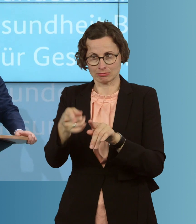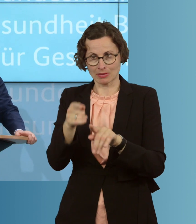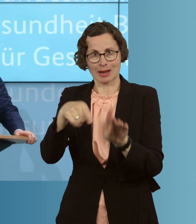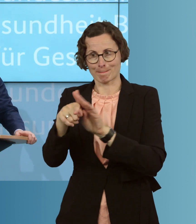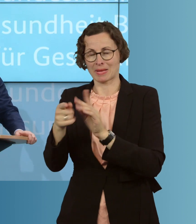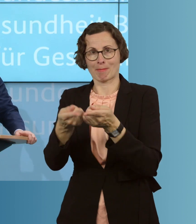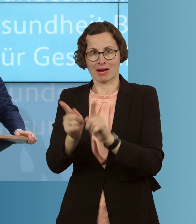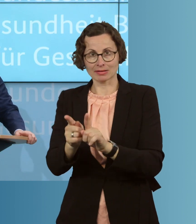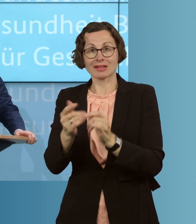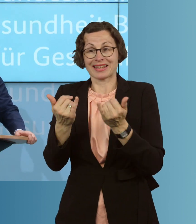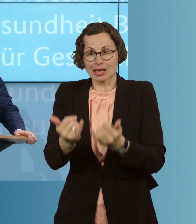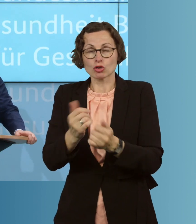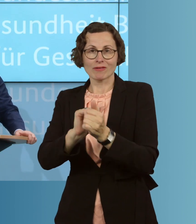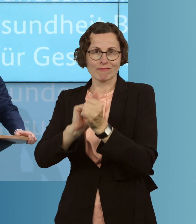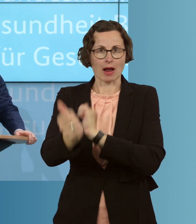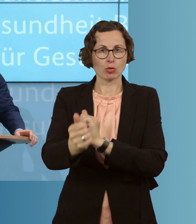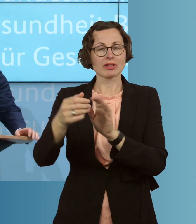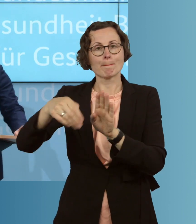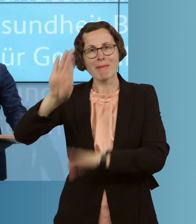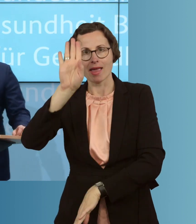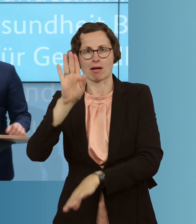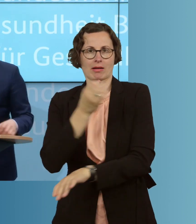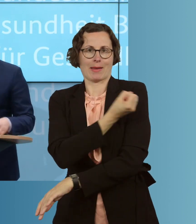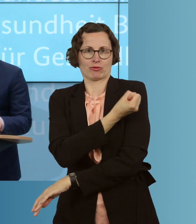eine deutlich höhere Zahl, bis zu 30 Prozent, mehr an Impfstoffen